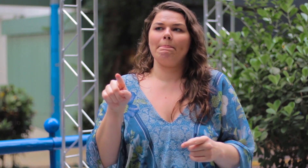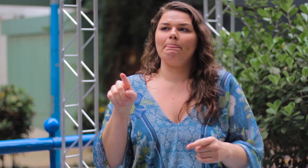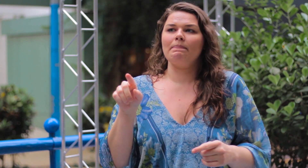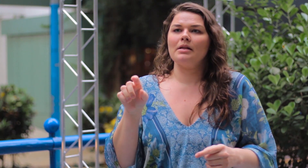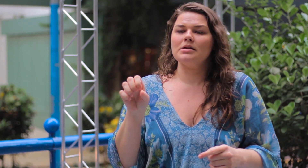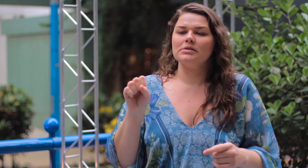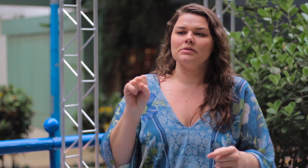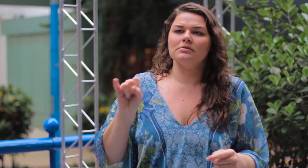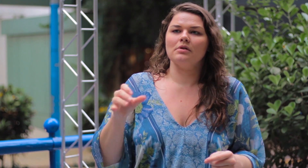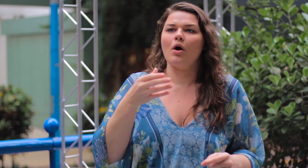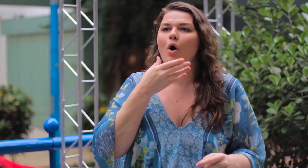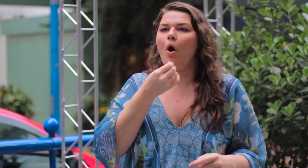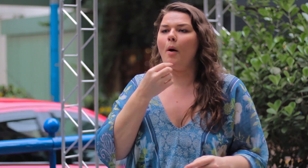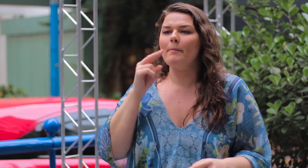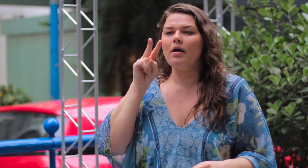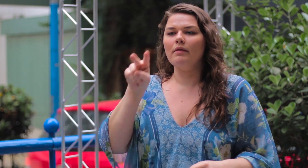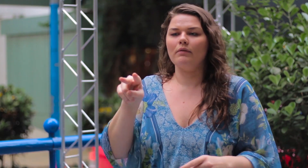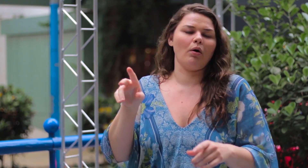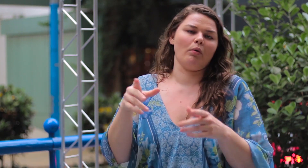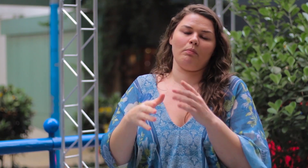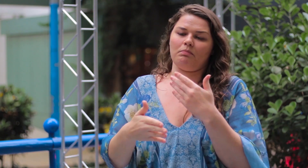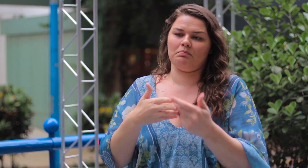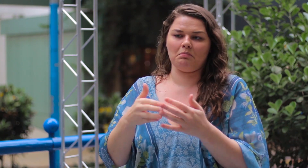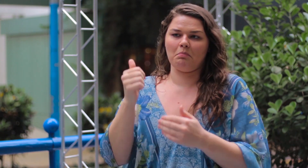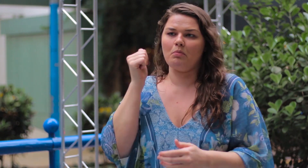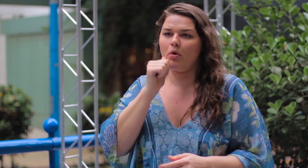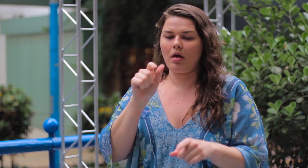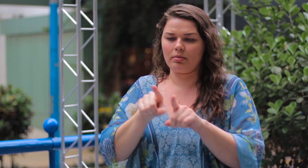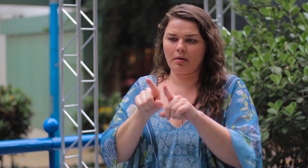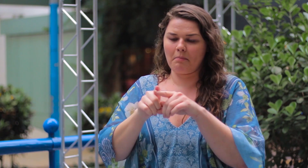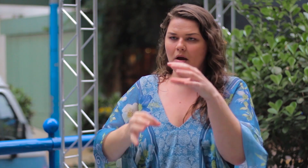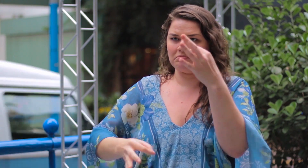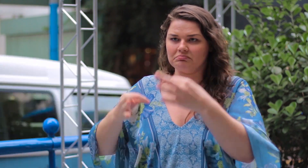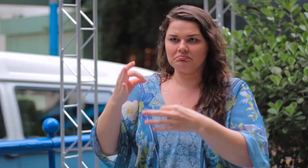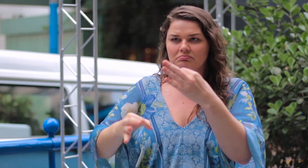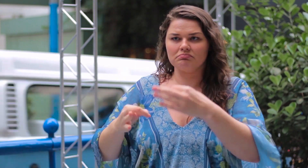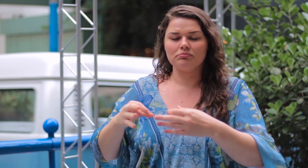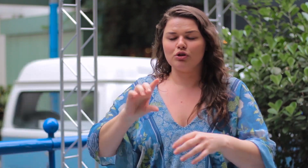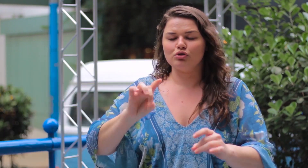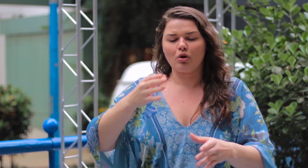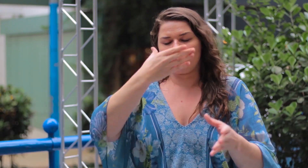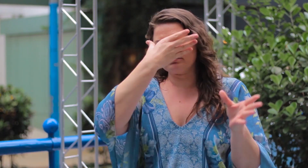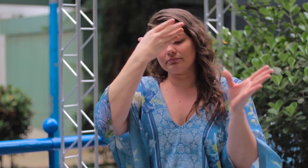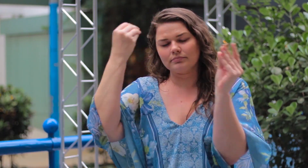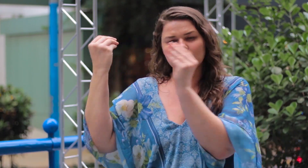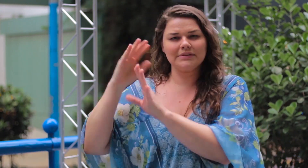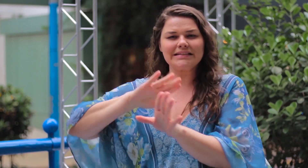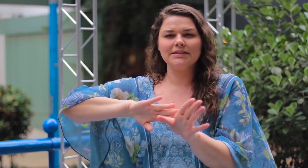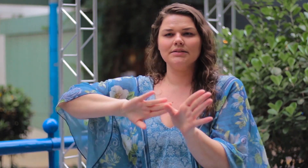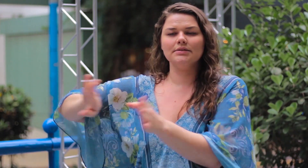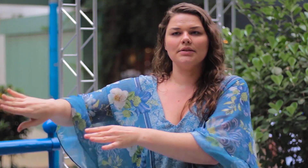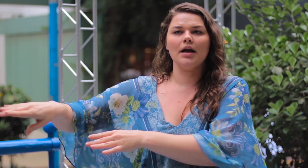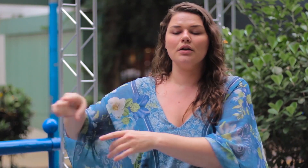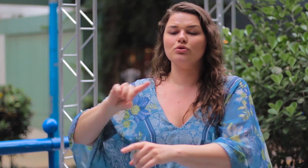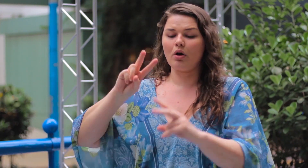Se homem ou mulher te julgar, você deve deixar o julgamento deles de lado e esquecer!